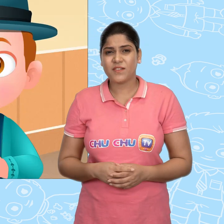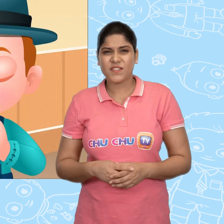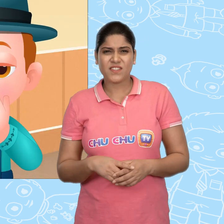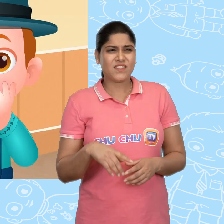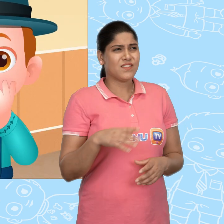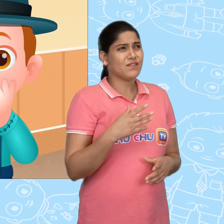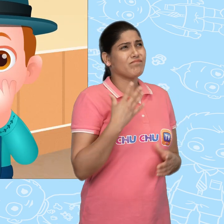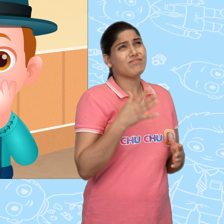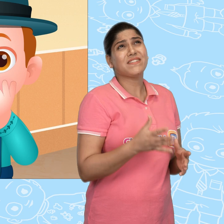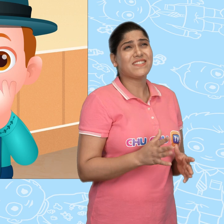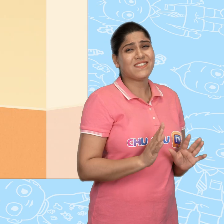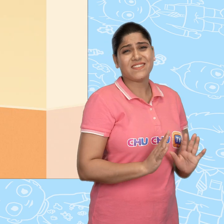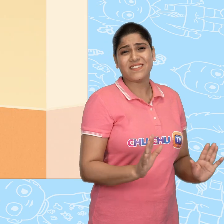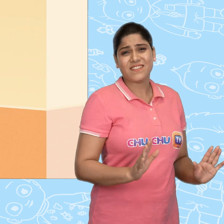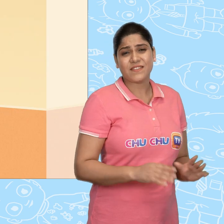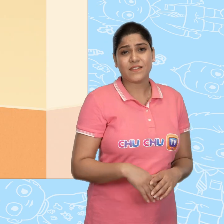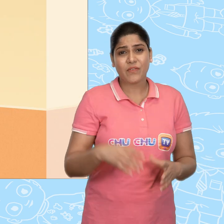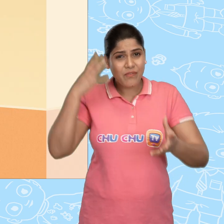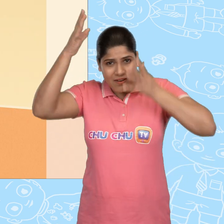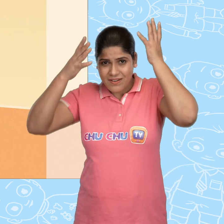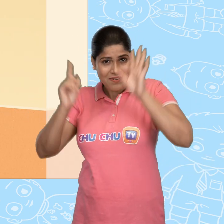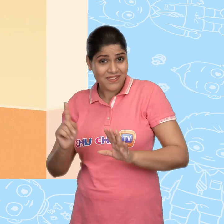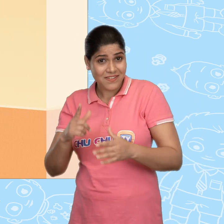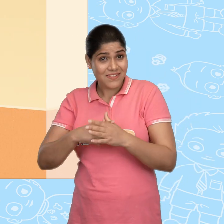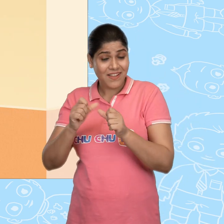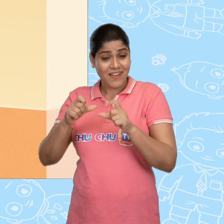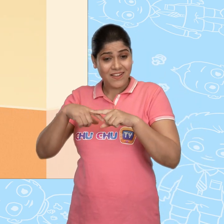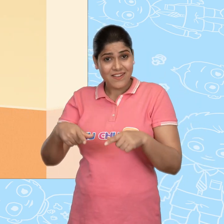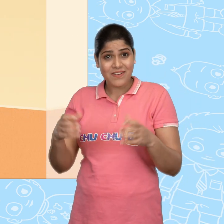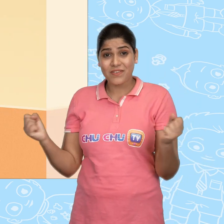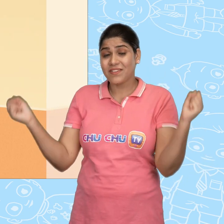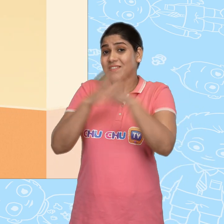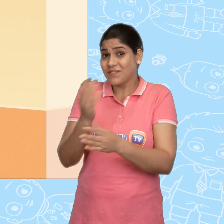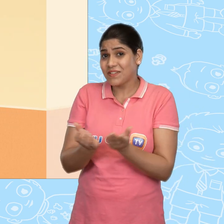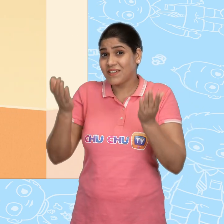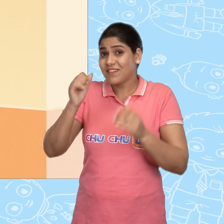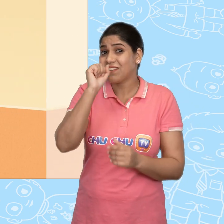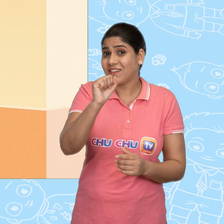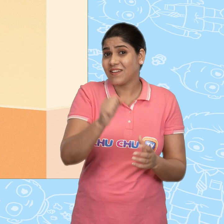ओह नहीं! फिक्र मत करो Jack. वो चमत्कारी कटोरा तुम्हारा है